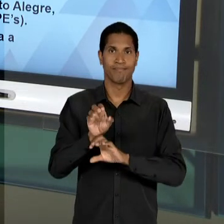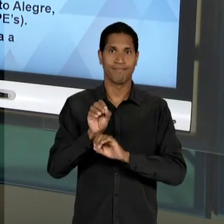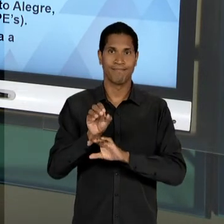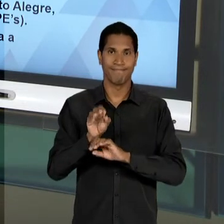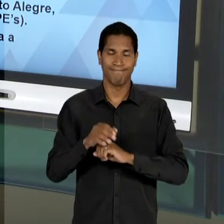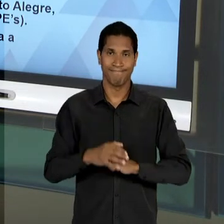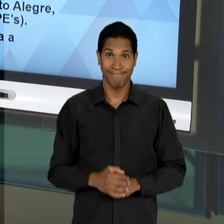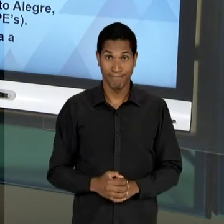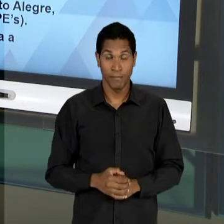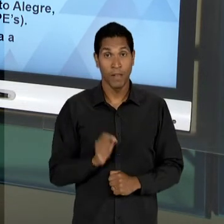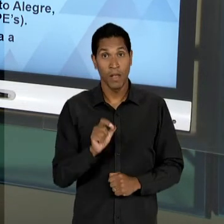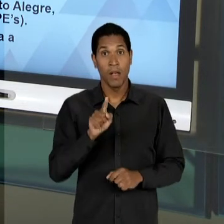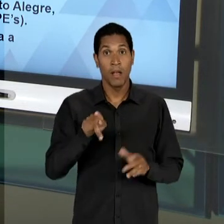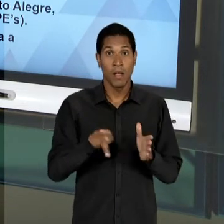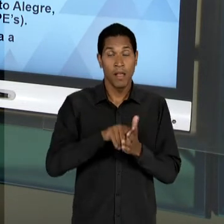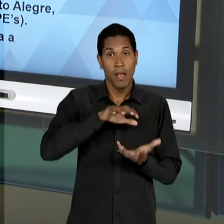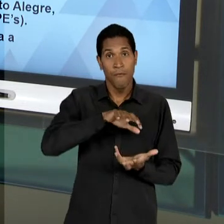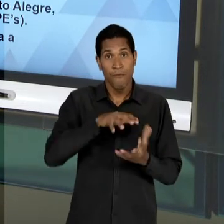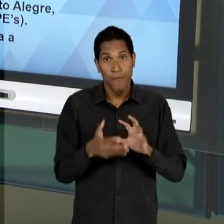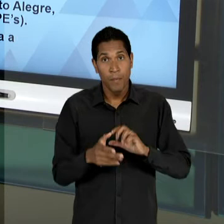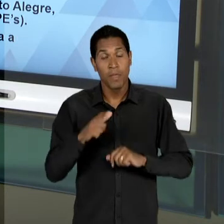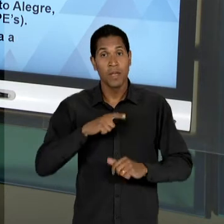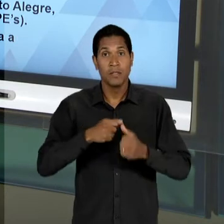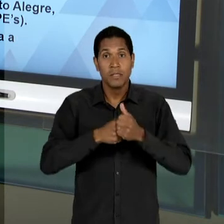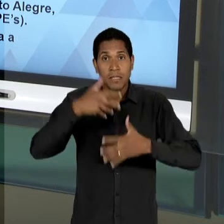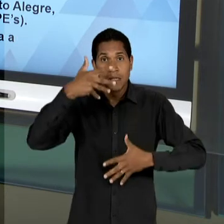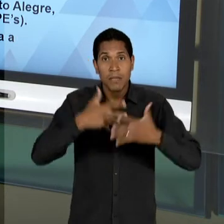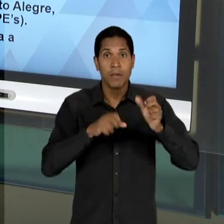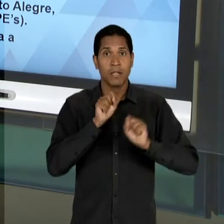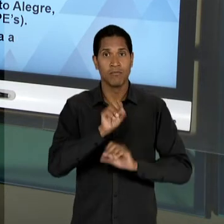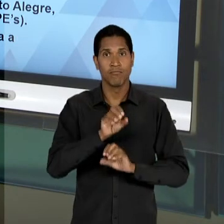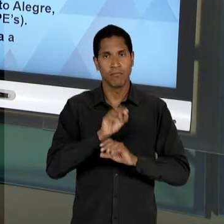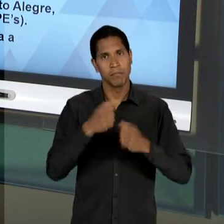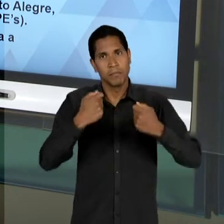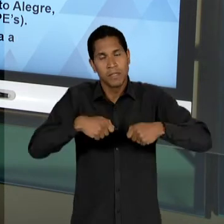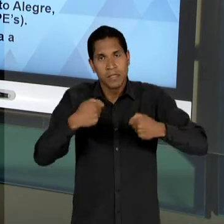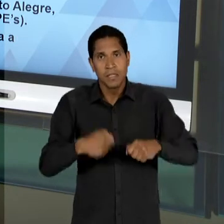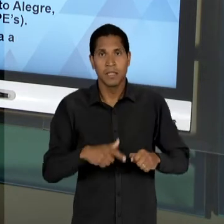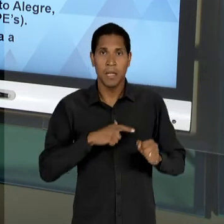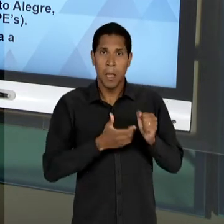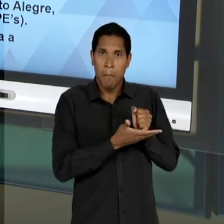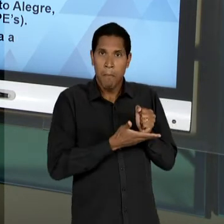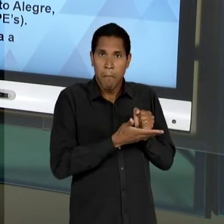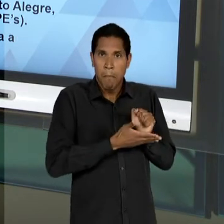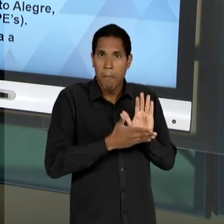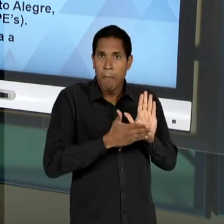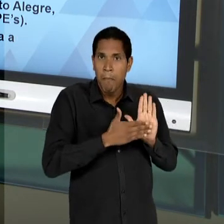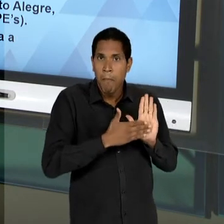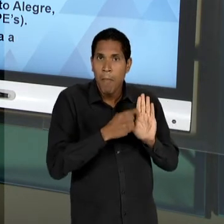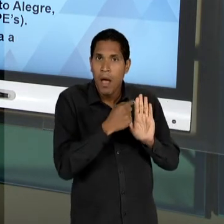REFORMA DOS SISTEMAS DE EDUCAÇÃO DEVERIA SE PAUTAR OU DEVERIA ESTAR NA BASE DE PESQUISAS